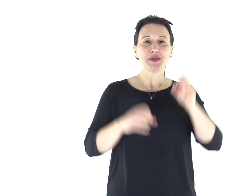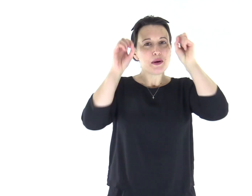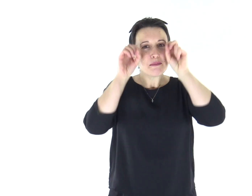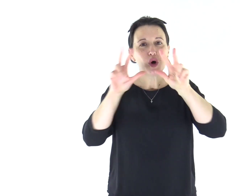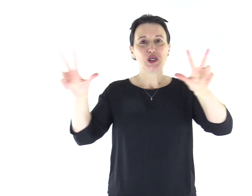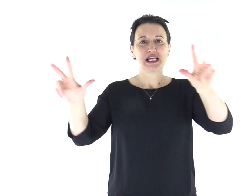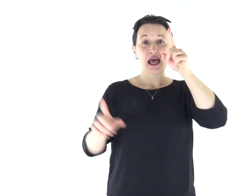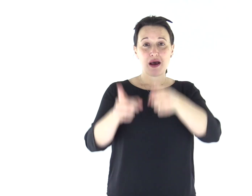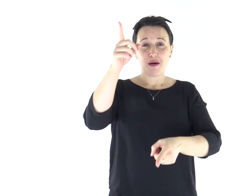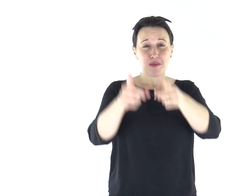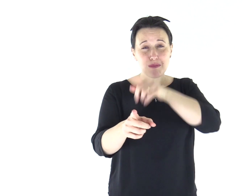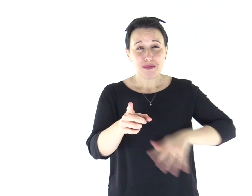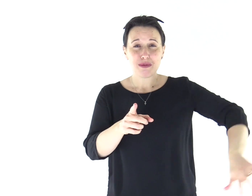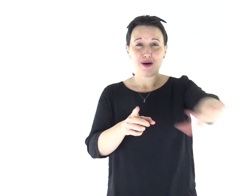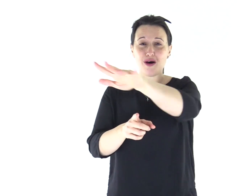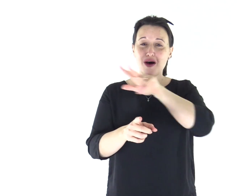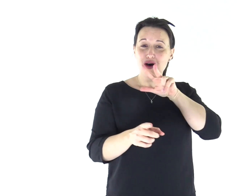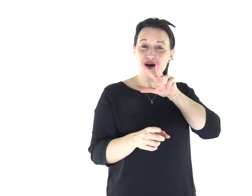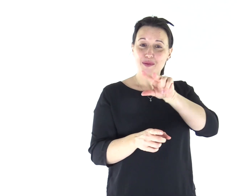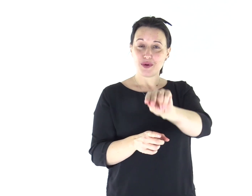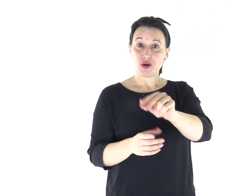Mosè parlò al popolo dicendo: